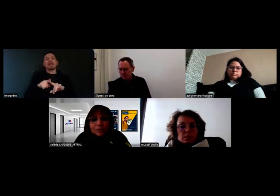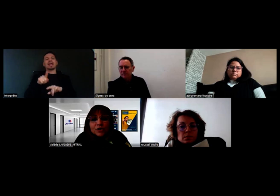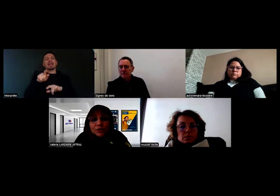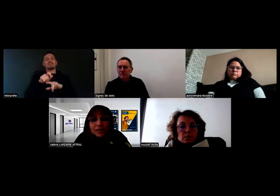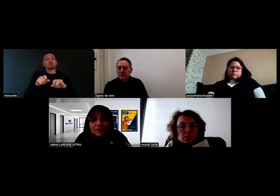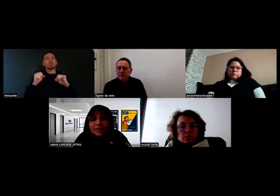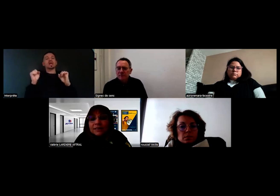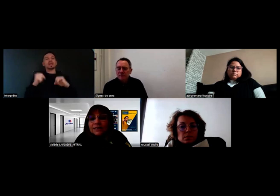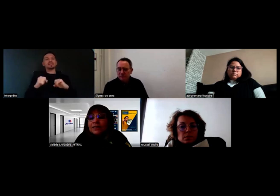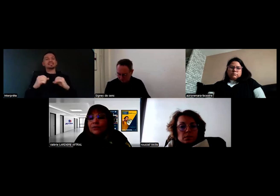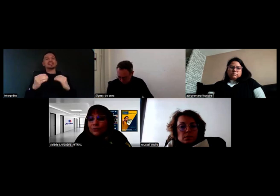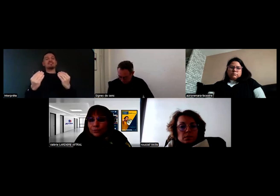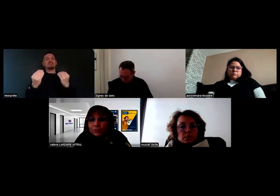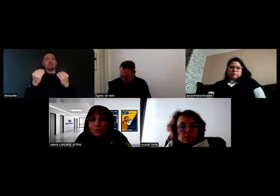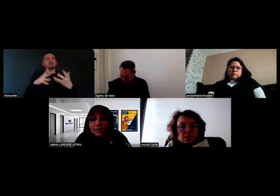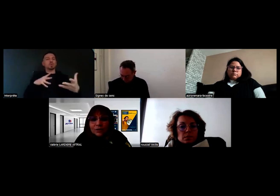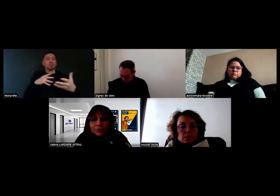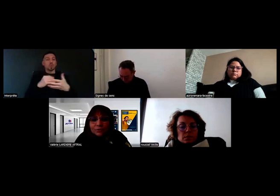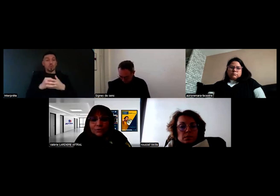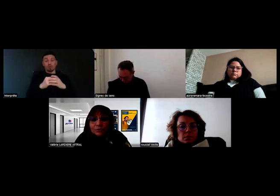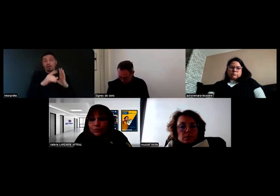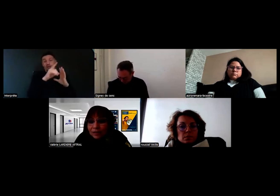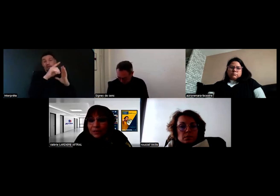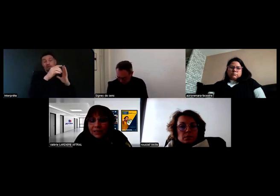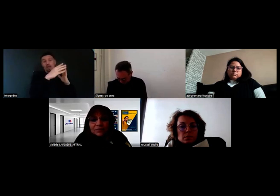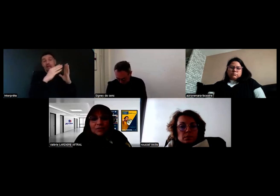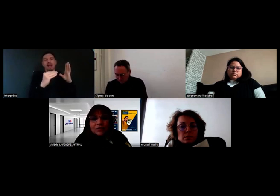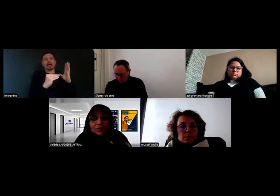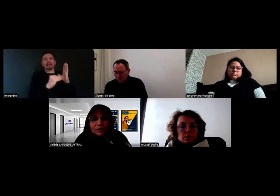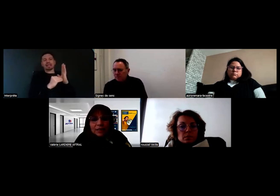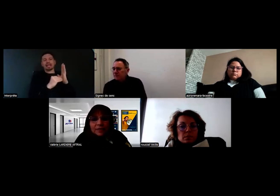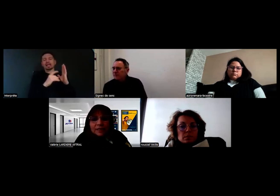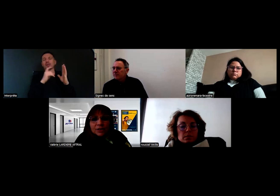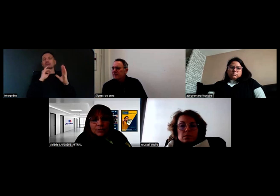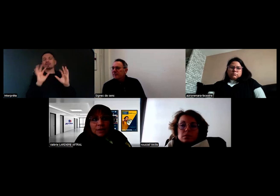est mentionnée dans l'arrêté dont je vous ai mis les références dans la conversation,